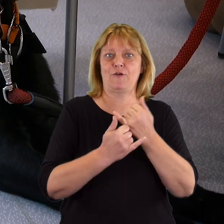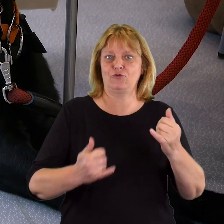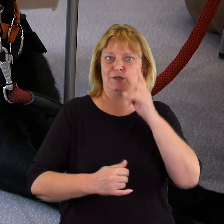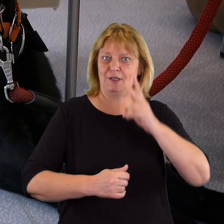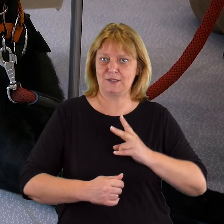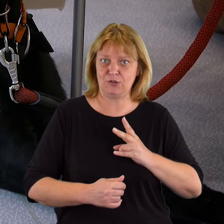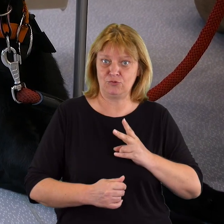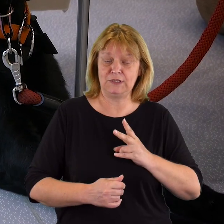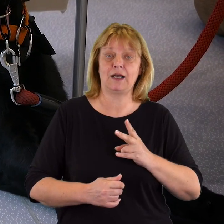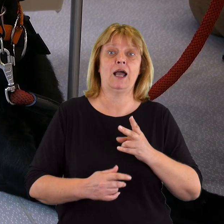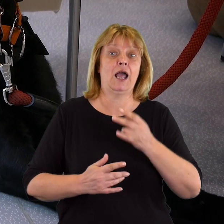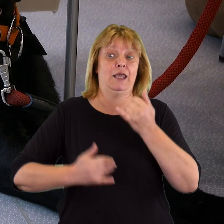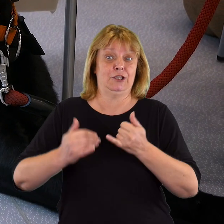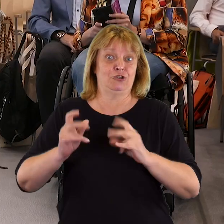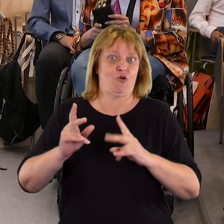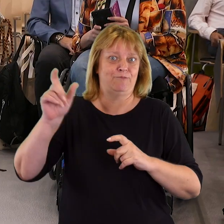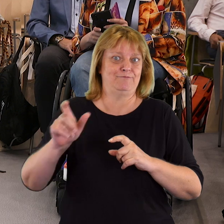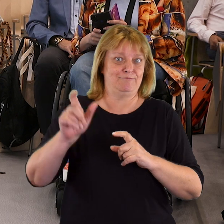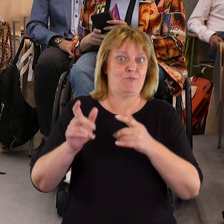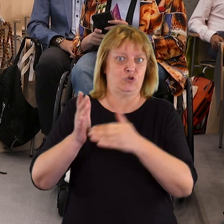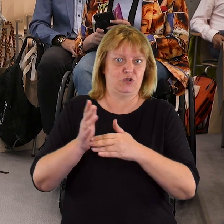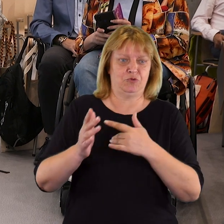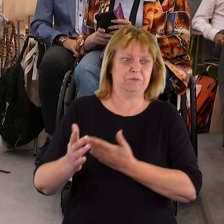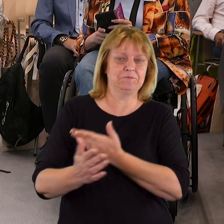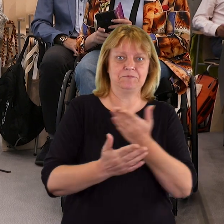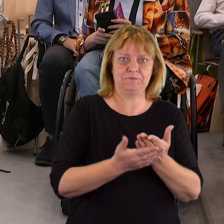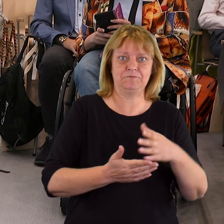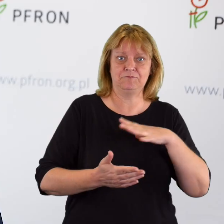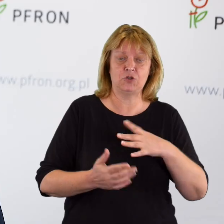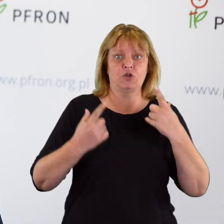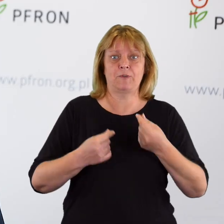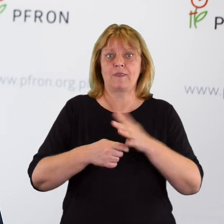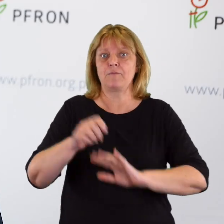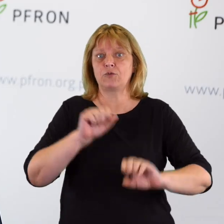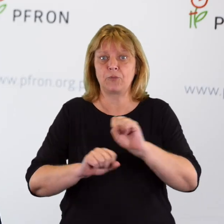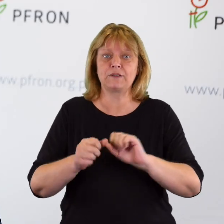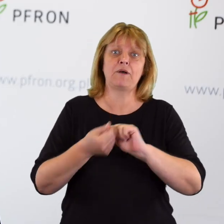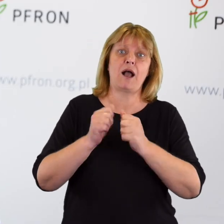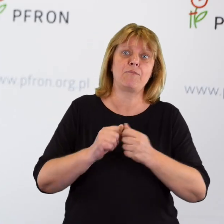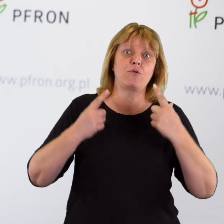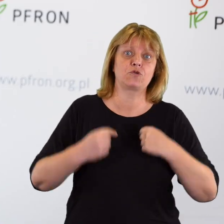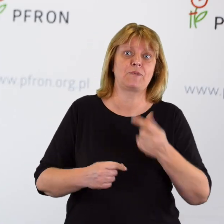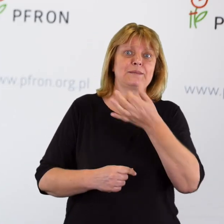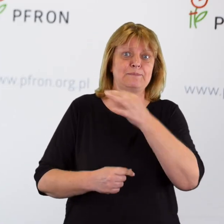w różnych podmiotach, gdy tego potrzebuje indywidualna osoba z niepełnosprawnością, czy osoba ze szczególnymi potrzebami.